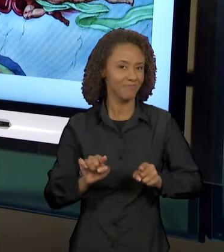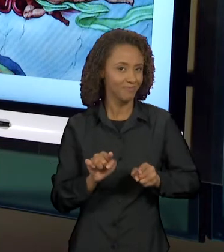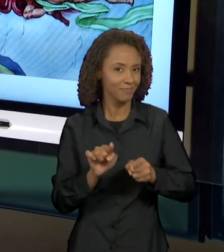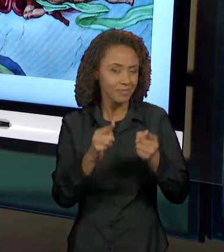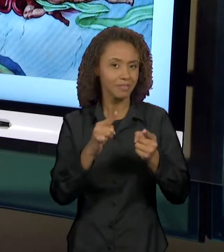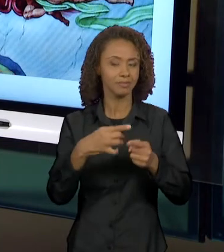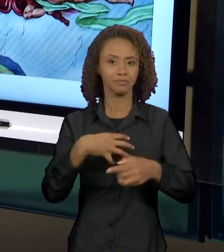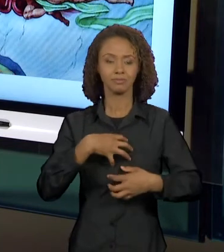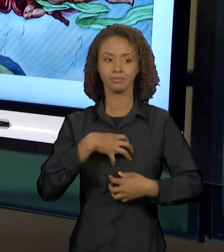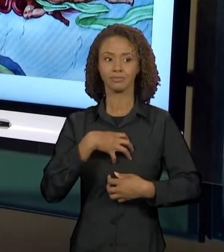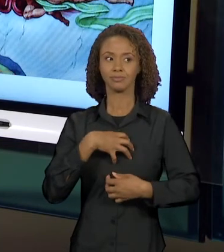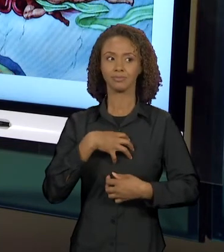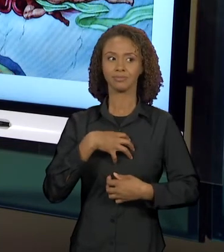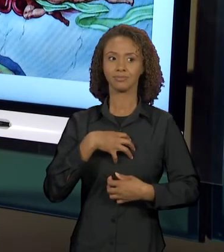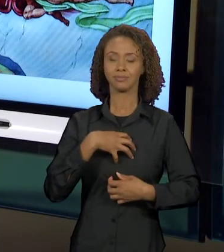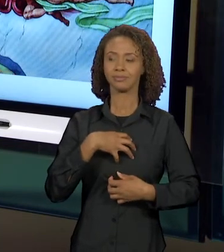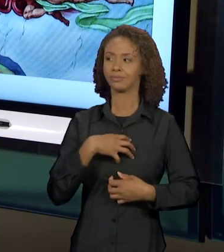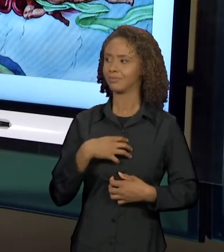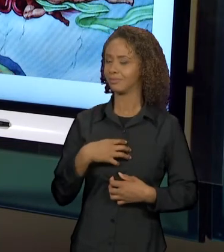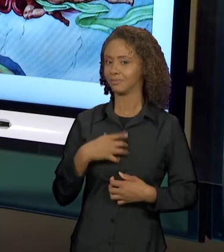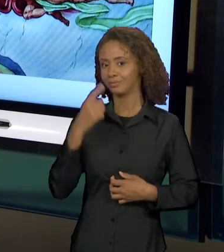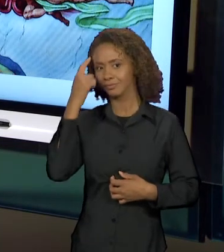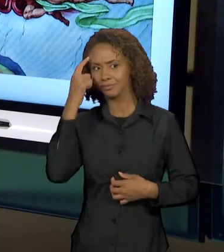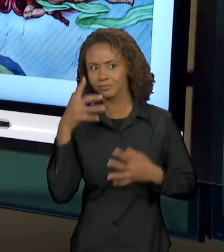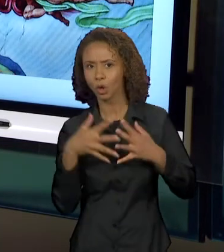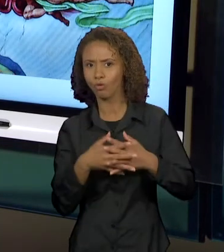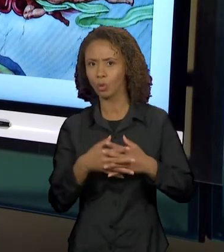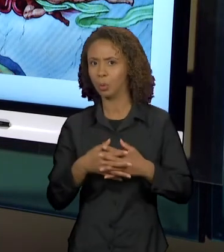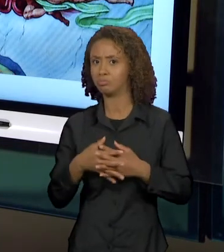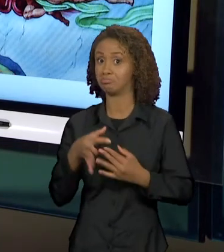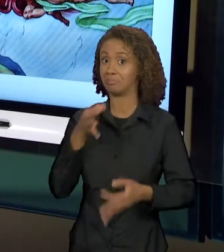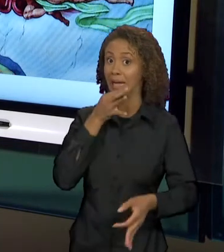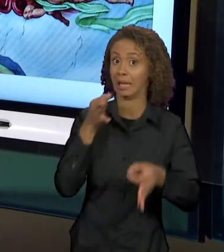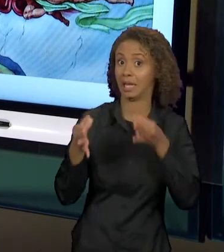DESLIZAMENTO DE SENTIDOS, UMA CRÍTICA NO QUE FOI